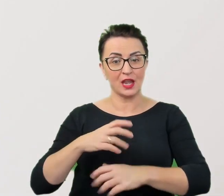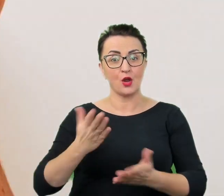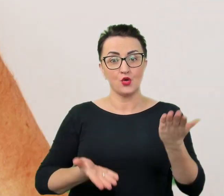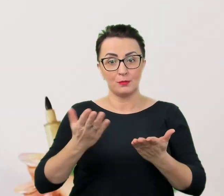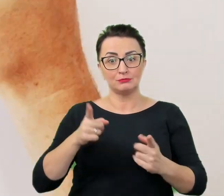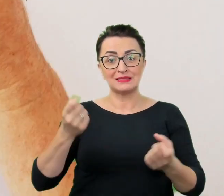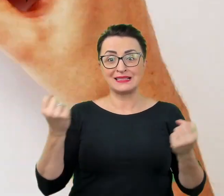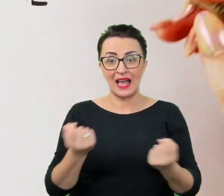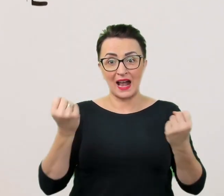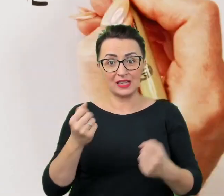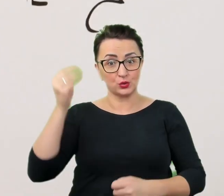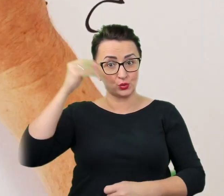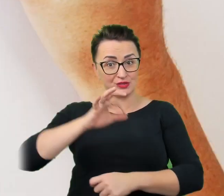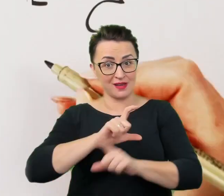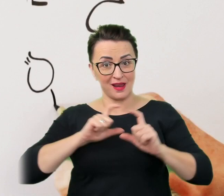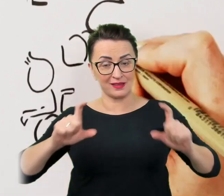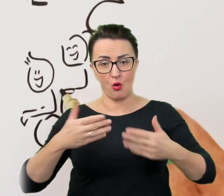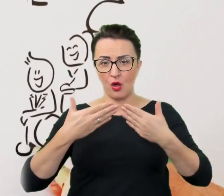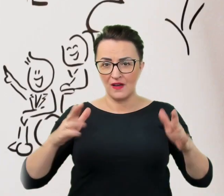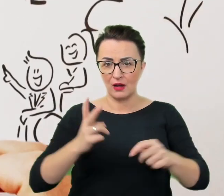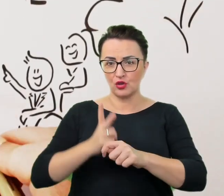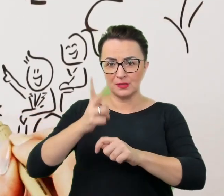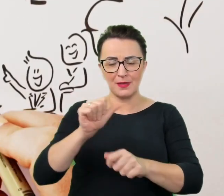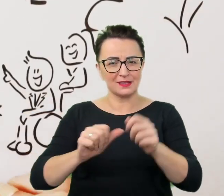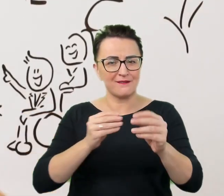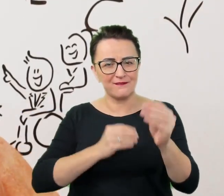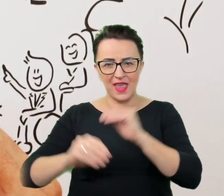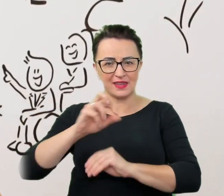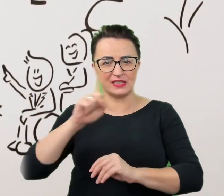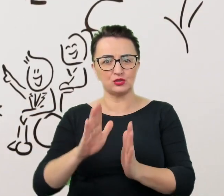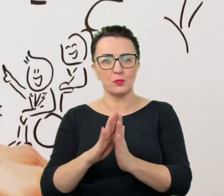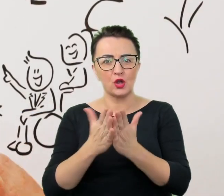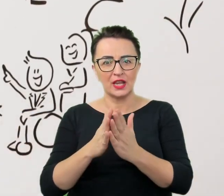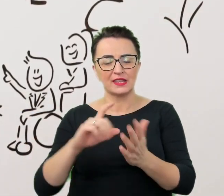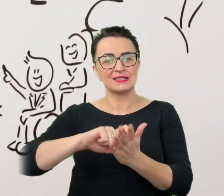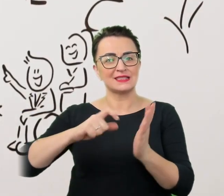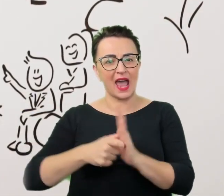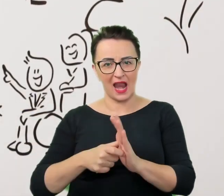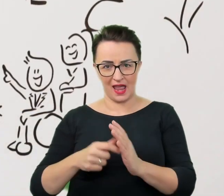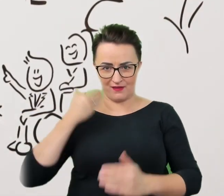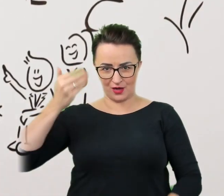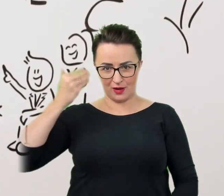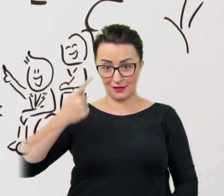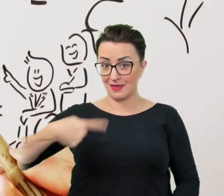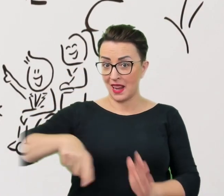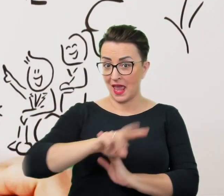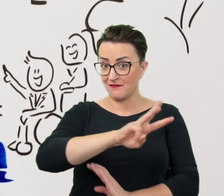wychodzi poza podręczniki i sale wykładowe. Dla was edukujemy się, rozmawiamy i szukamy najlepszych rozwiązań,